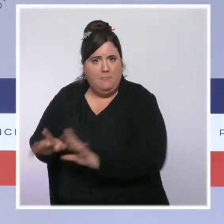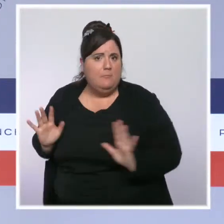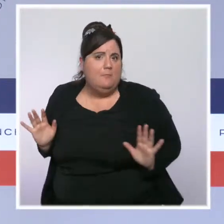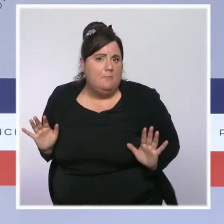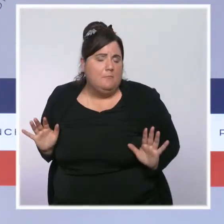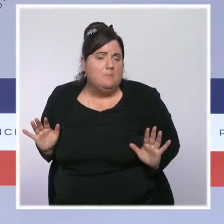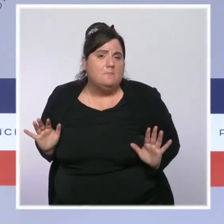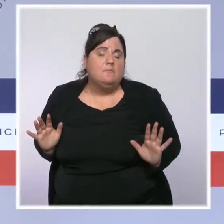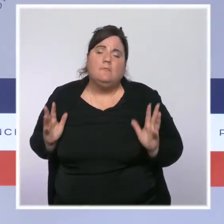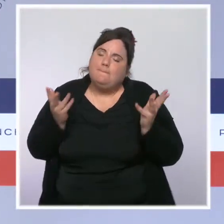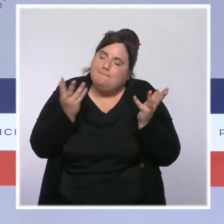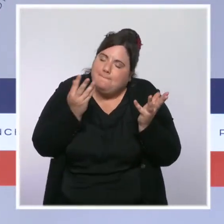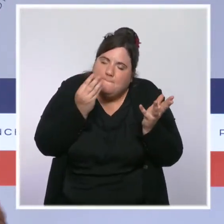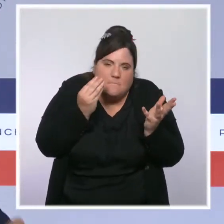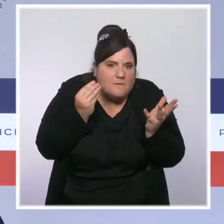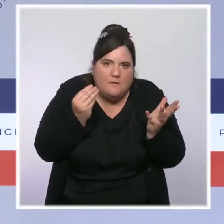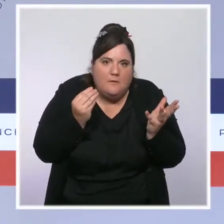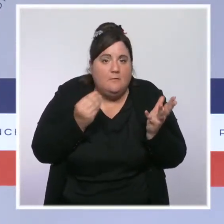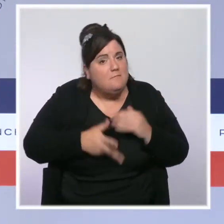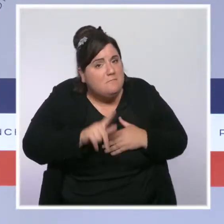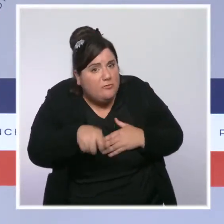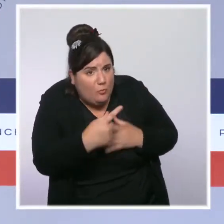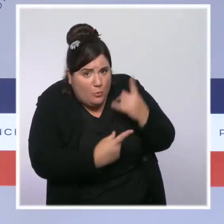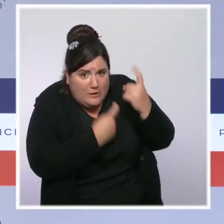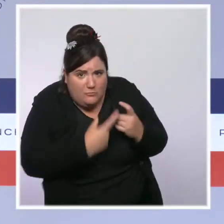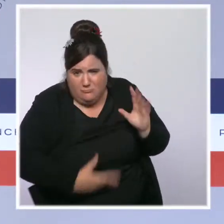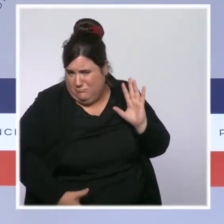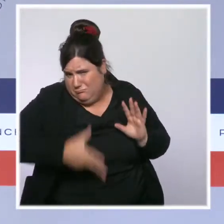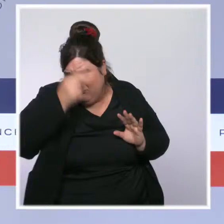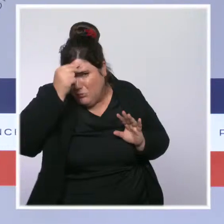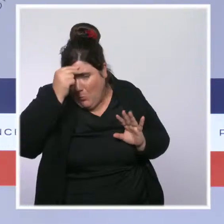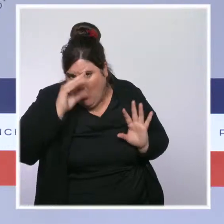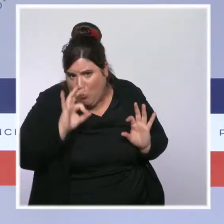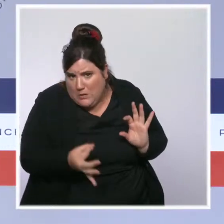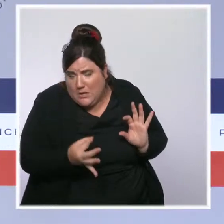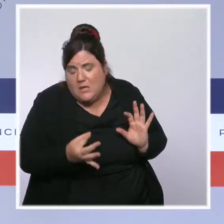je comprends ces questions, mais ce que je pense, ce que j'aimerais,